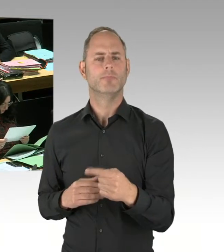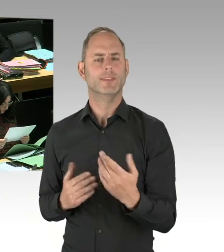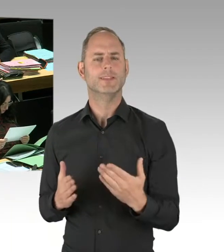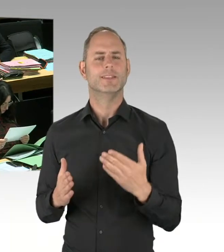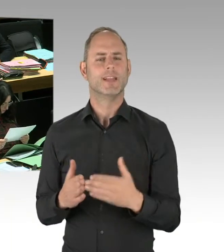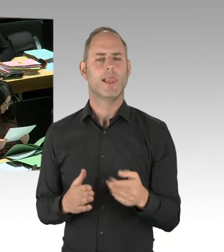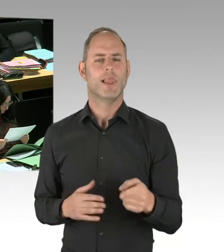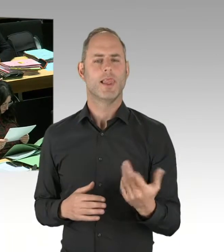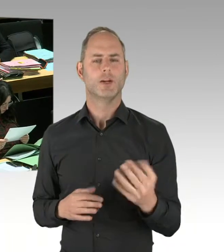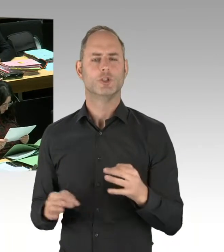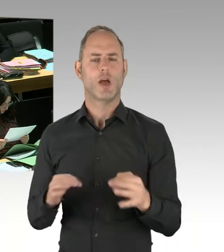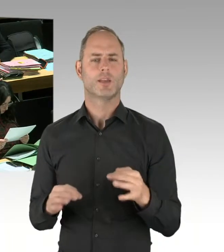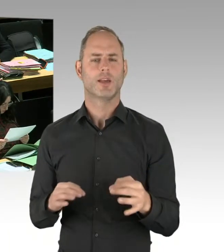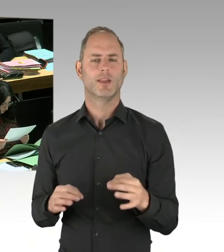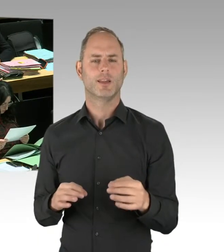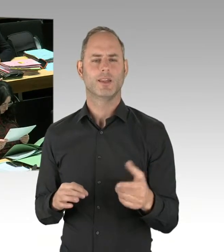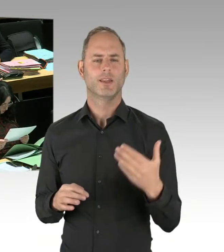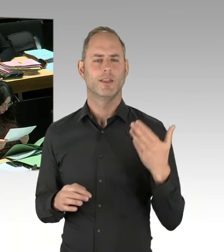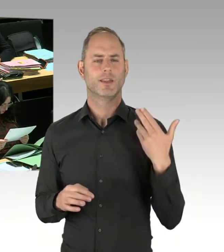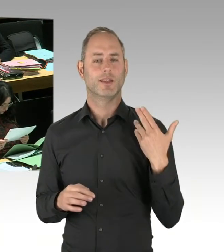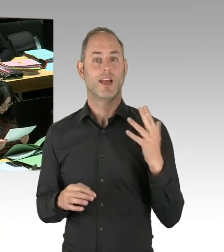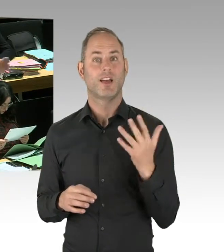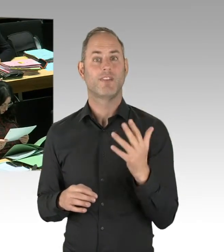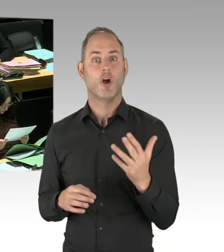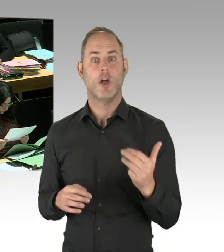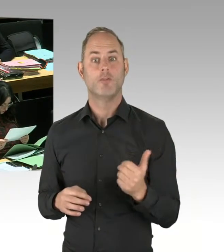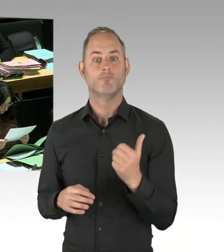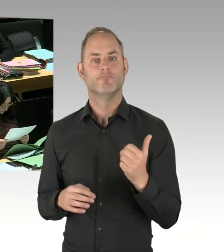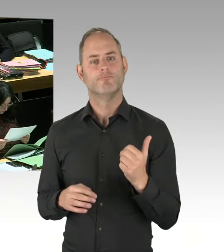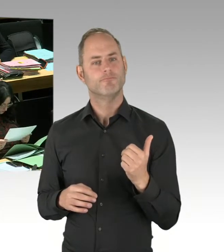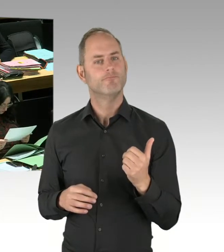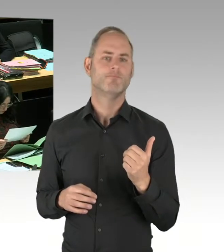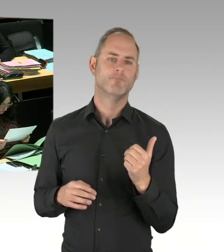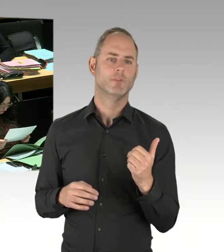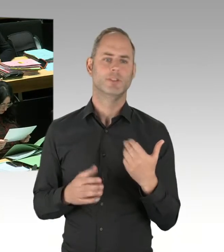die hingekommen sind, den Park leergeräumt hatten. Dann standen die Dealer am U-Bahnhof Schönleinstraße.